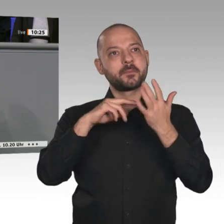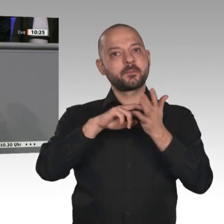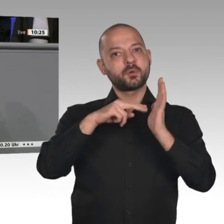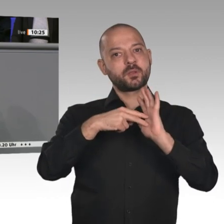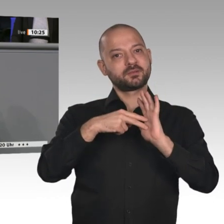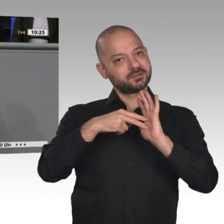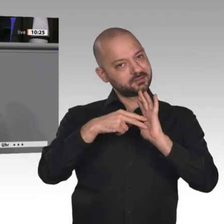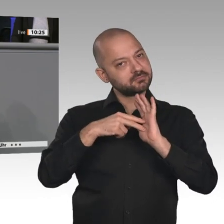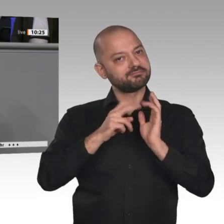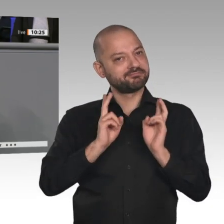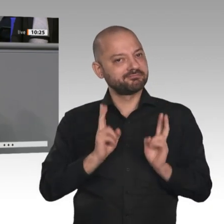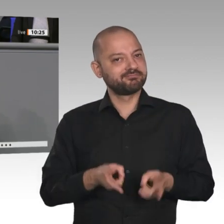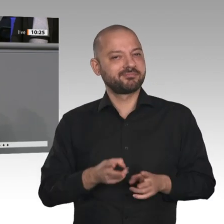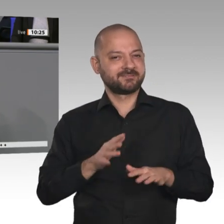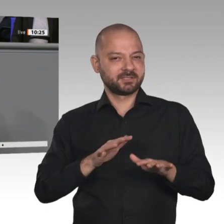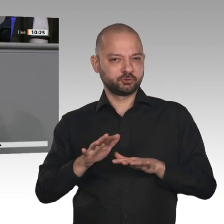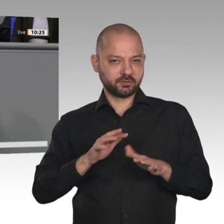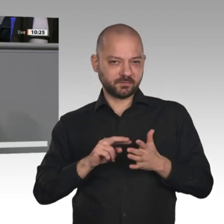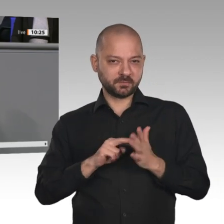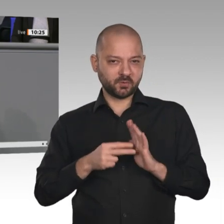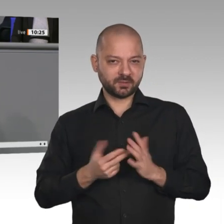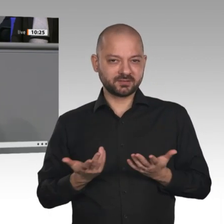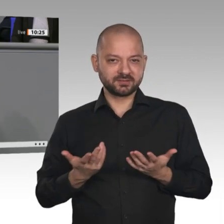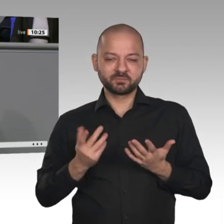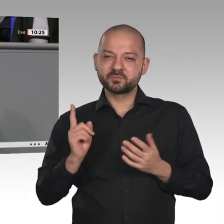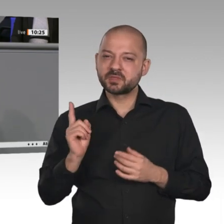Damen und Herren. Wirtschaftspolitik ist zugleich auch Strukturpolitik. Das ist die